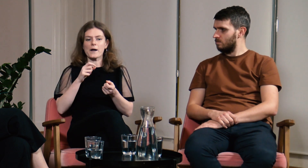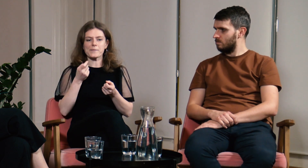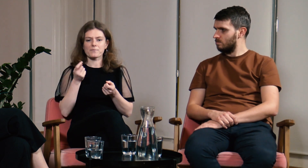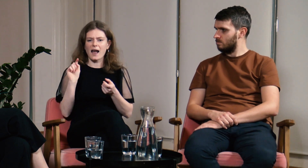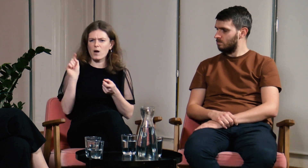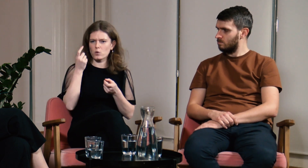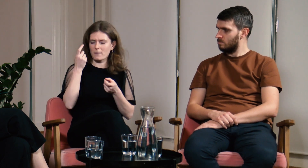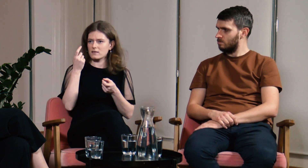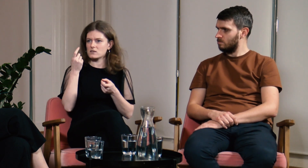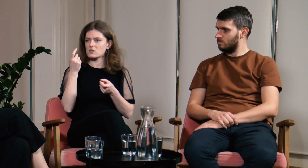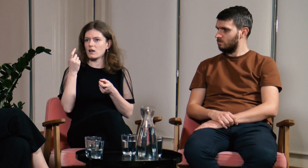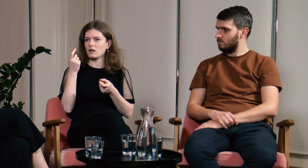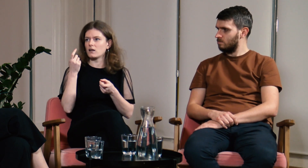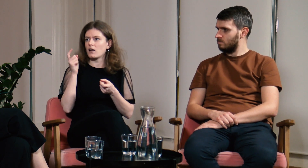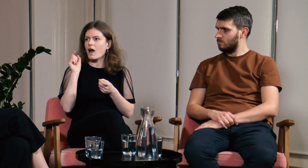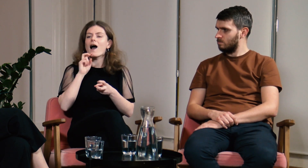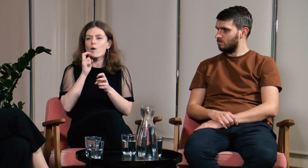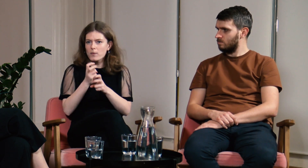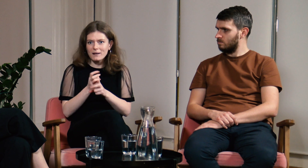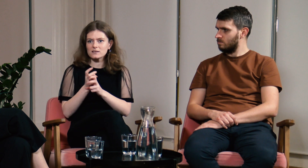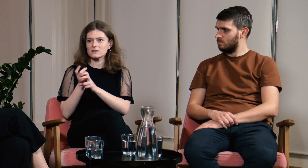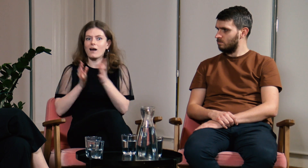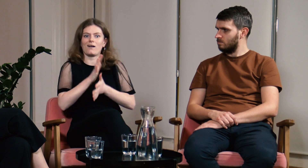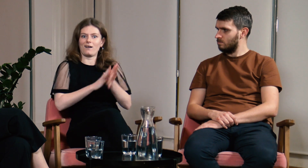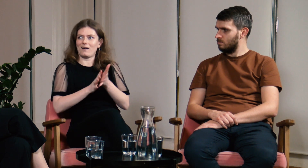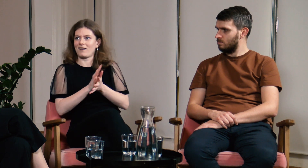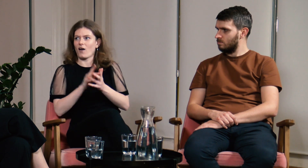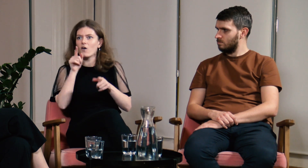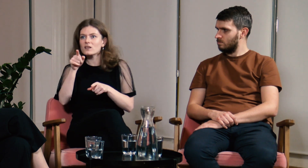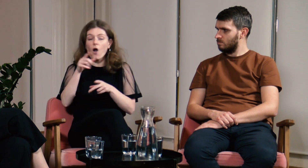i wtedy studenci automatycznie zmieniali sposób komunikacji na język migowy.